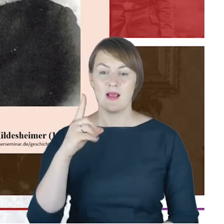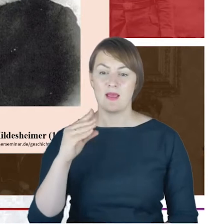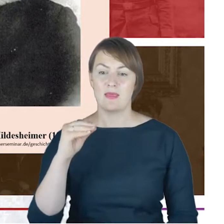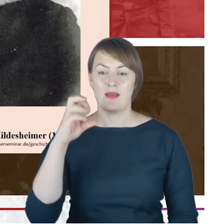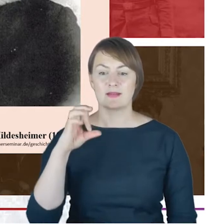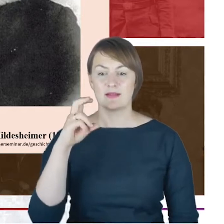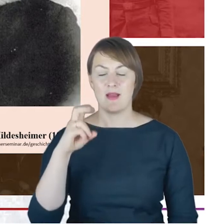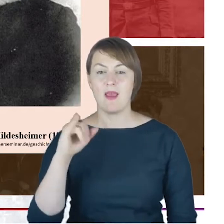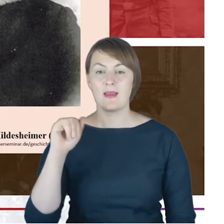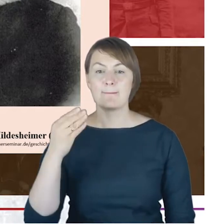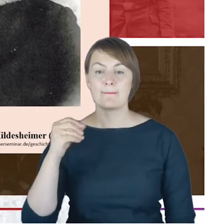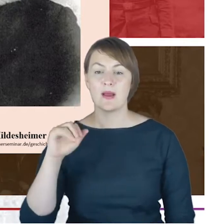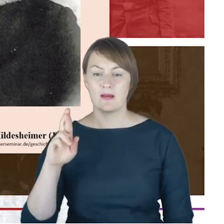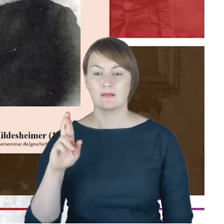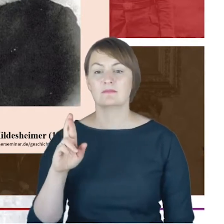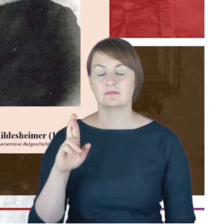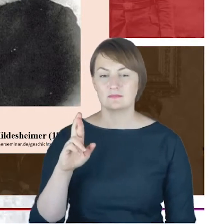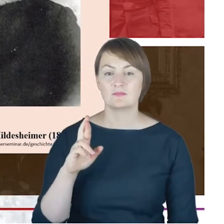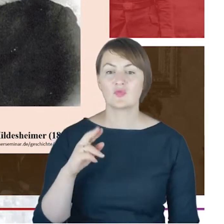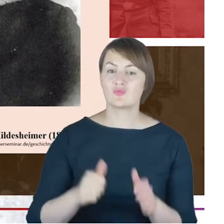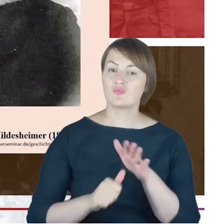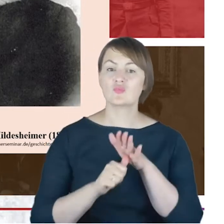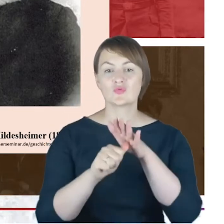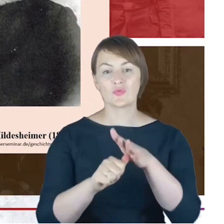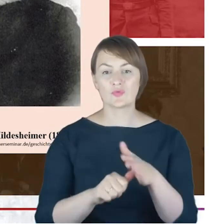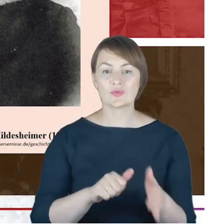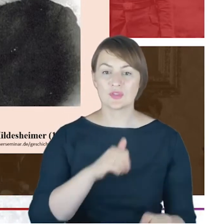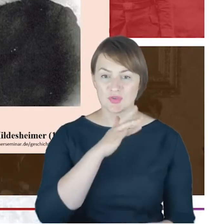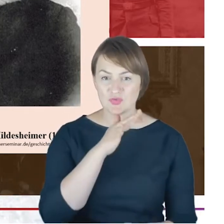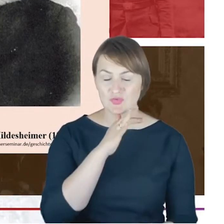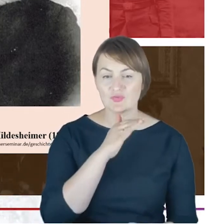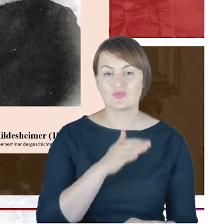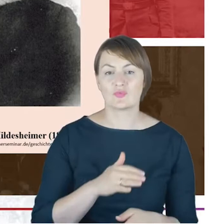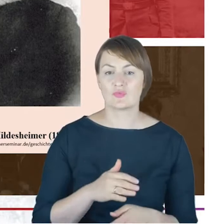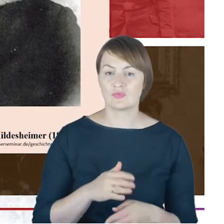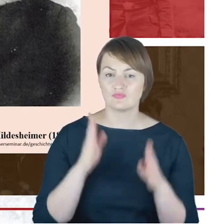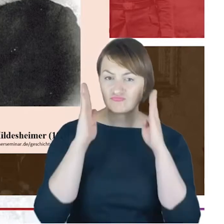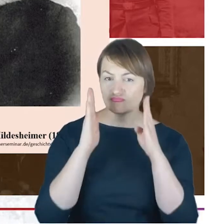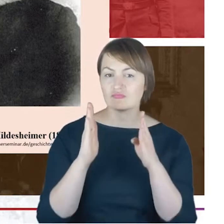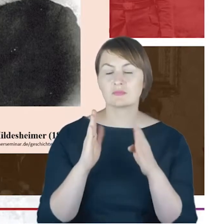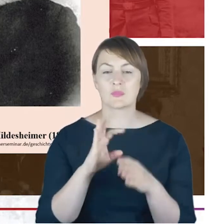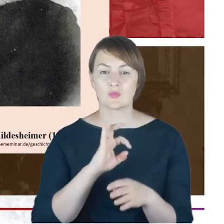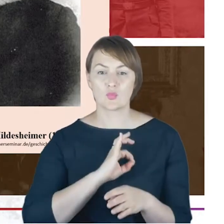za pionierskiego modernizatora judaizmu ortodoksyjnego w Niemczech, a także za założyciela nowoczesnego